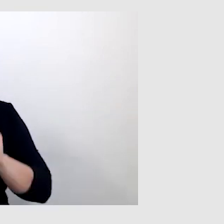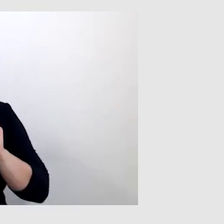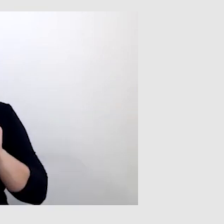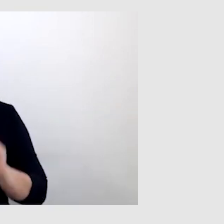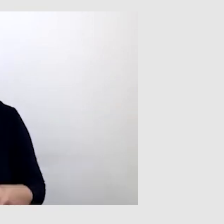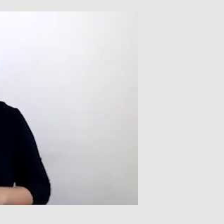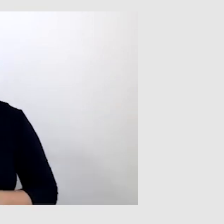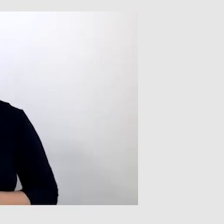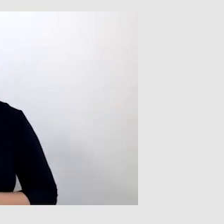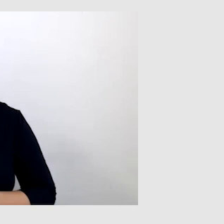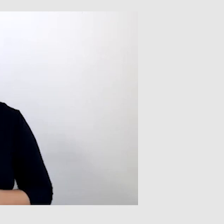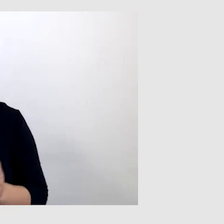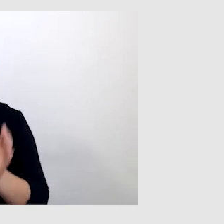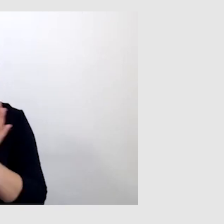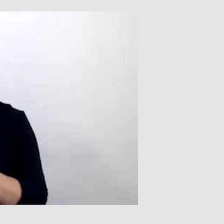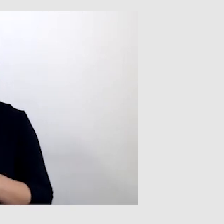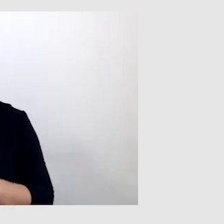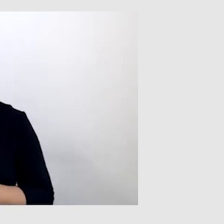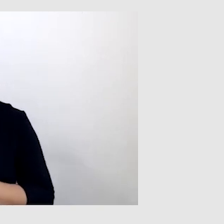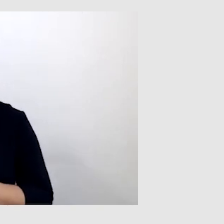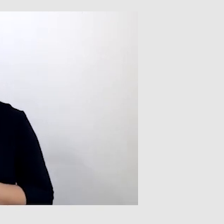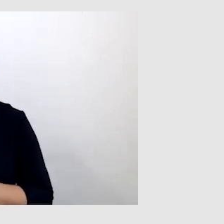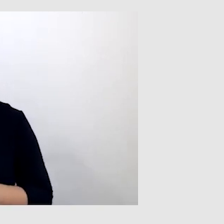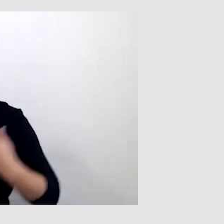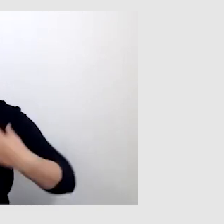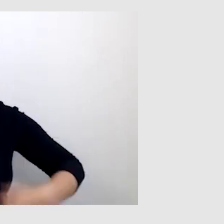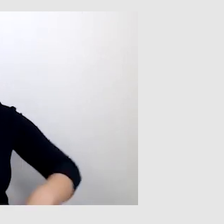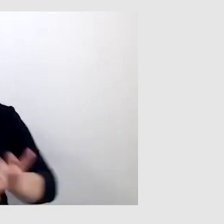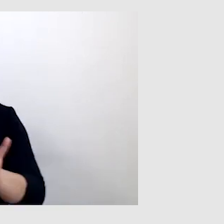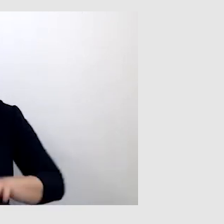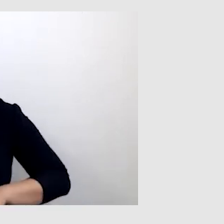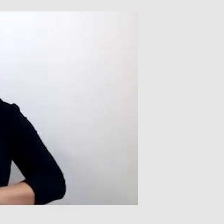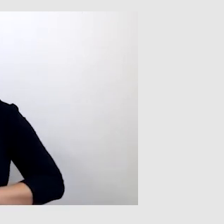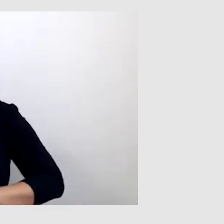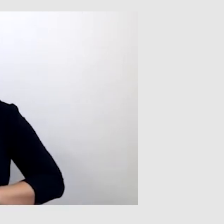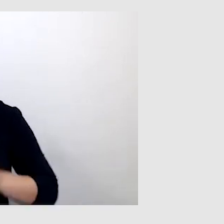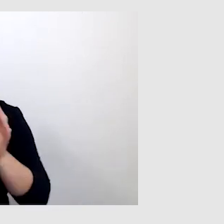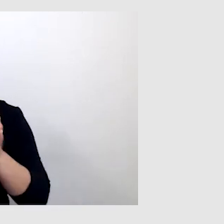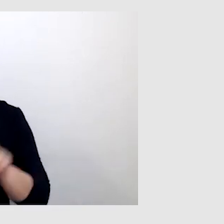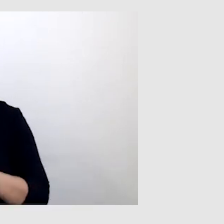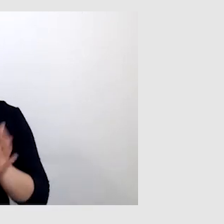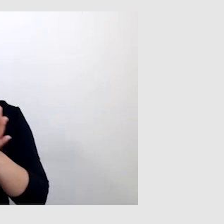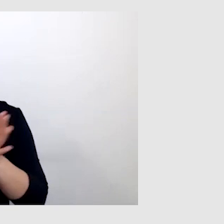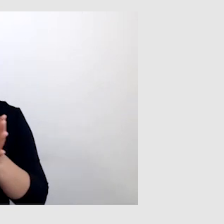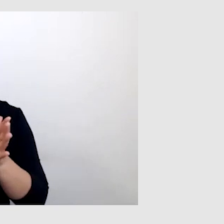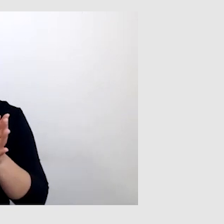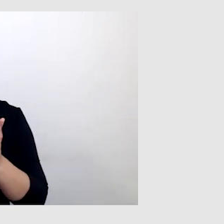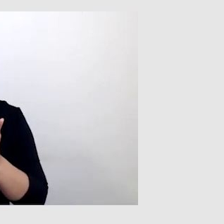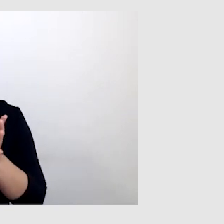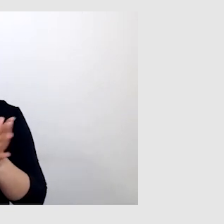Jeszcze warto wspomnieć o pętli indukcyjnej, z której też często korzystam i ona bardzo pomaga.